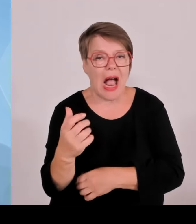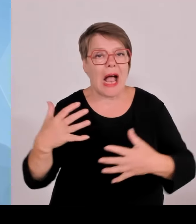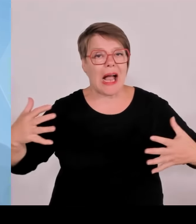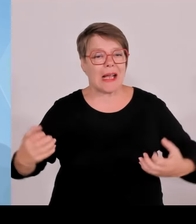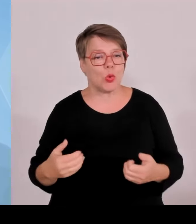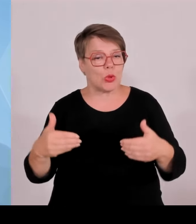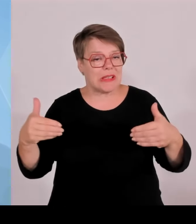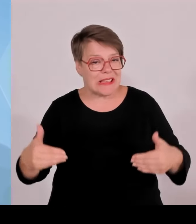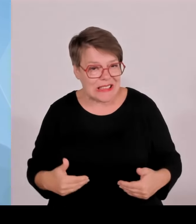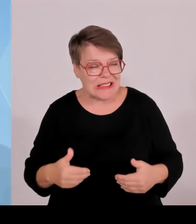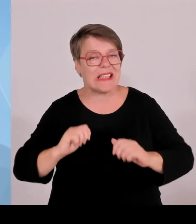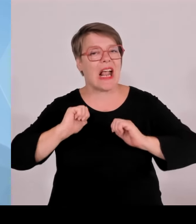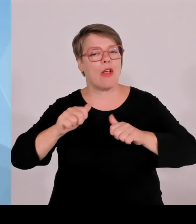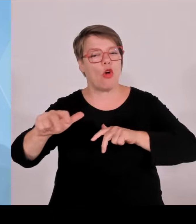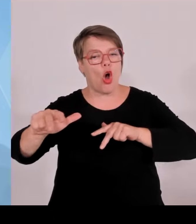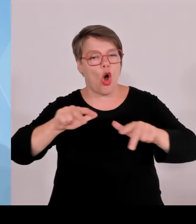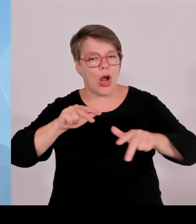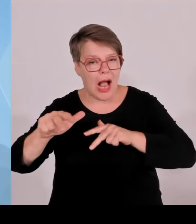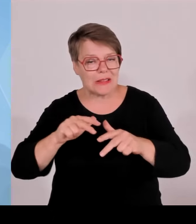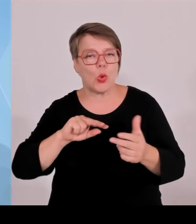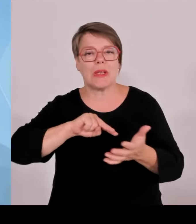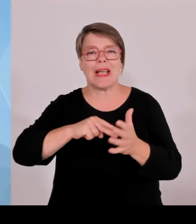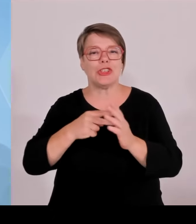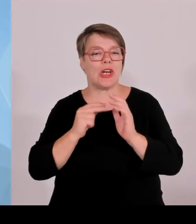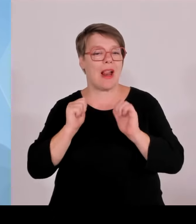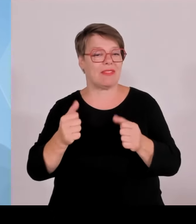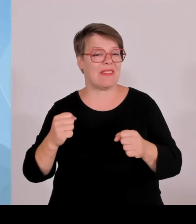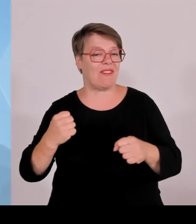sind sie gerecht geworden. Darüber hinaus gab es im Übrigen in